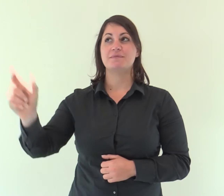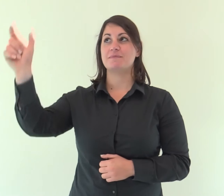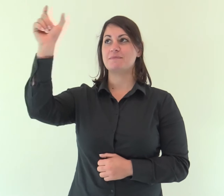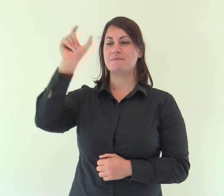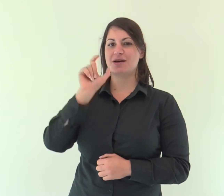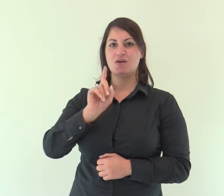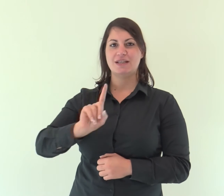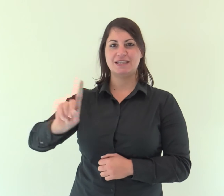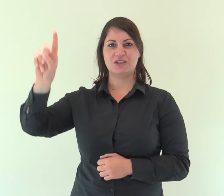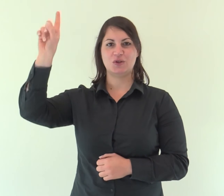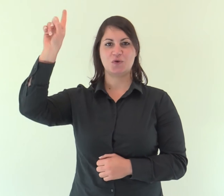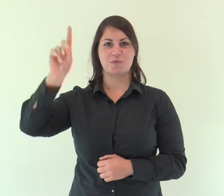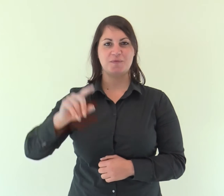Parola di Dio.